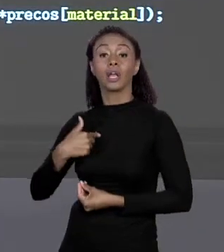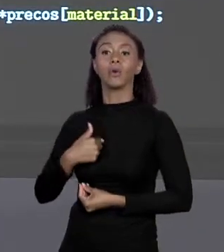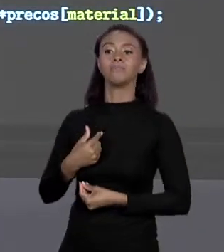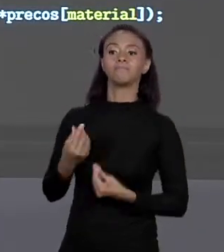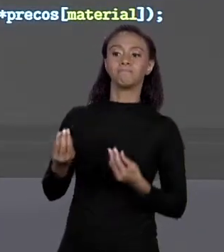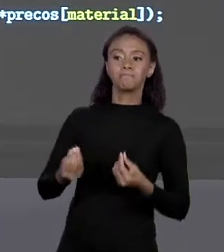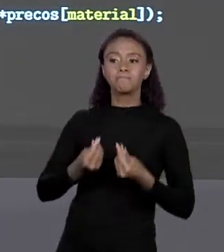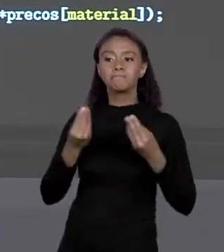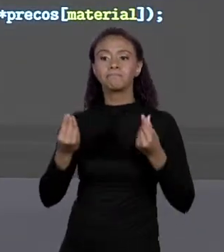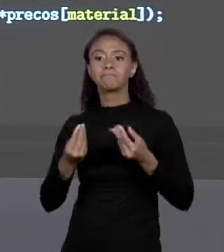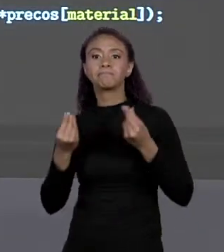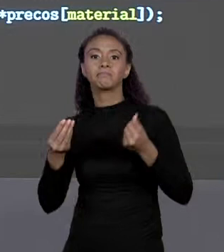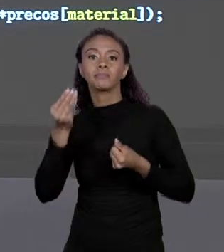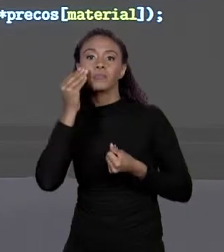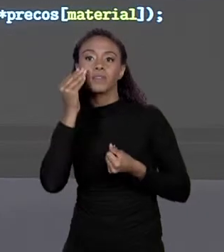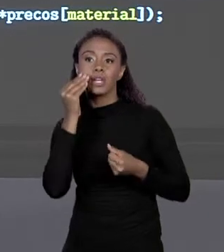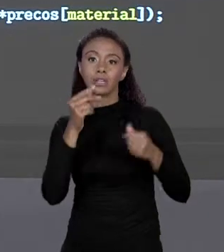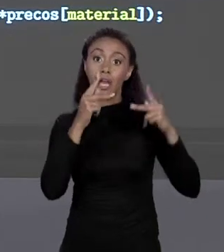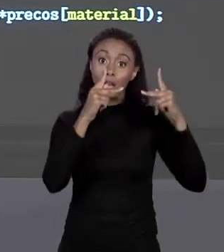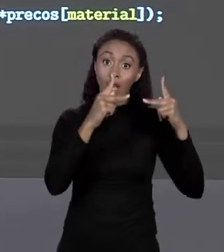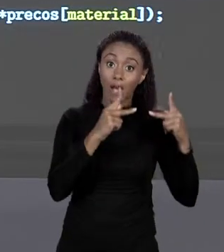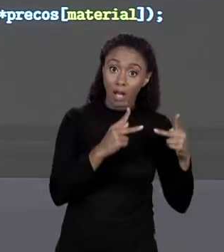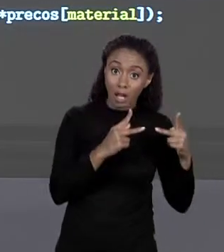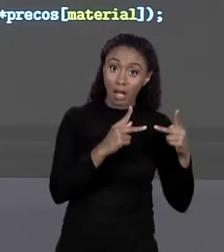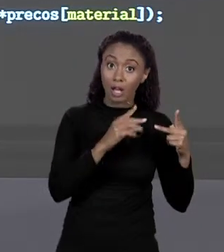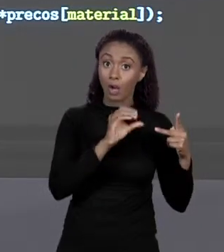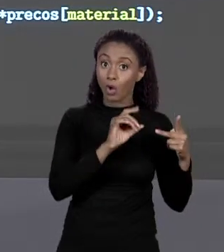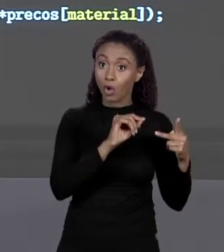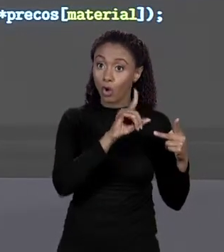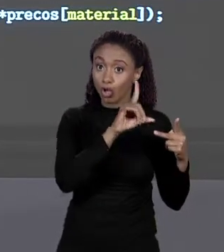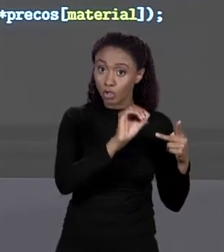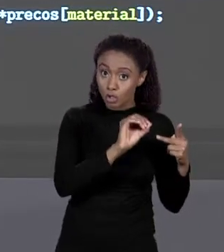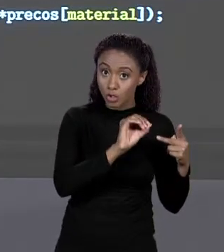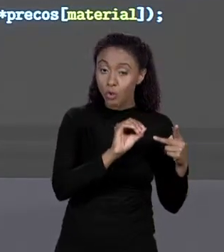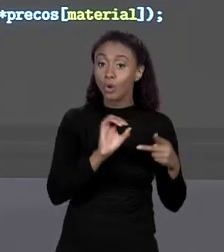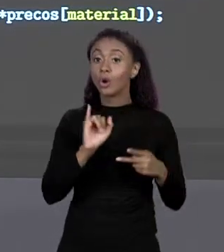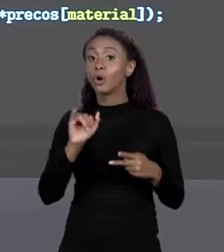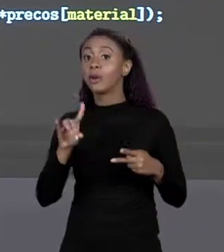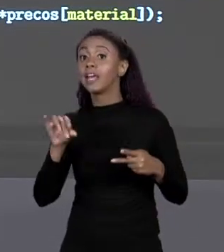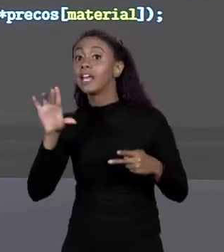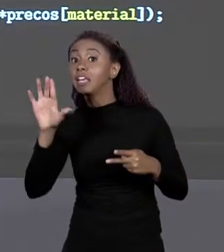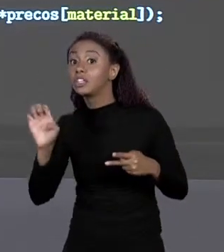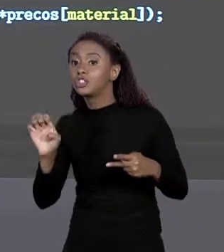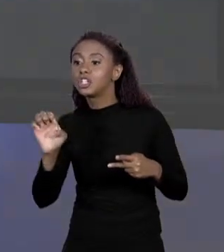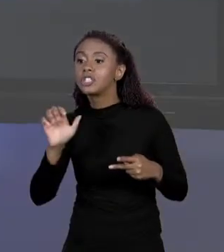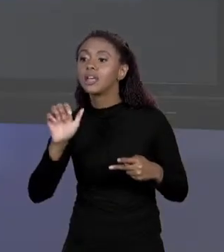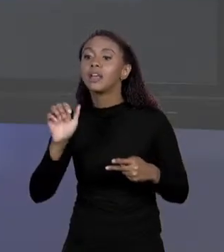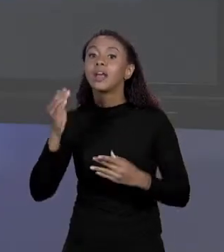O CÓDIGO DO MATERIAL AO ÍNDICE DO ARRANJO ONDE ESTAVA VALOR. ISSO FOI UMA DECISÃO DE